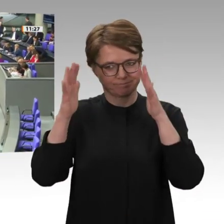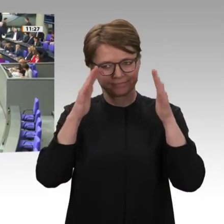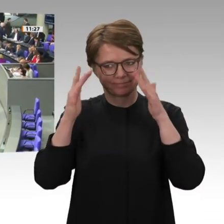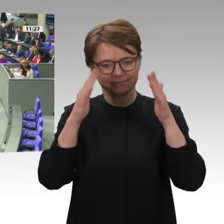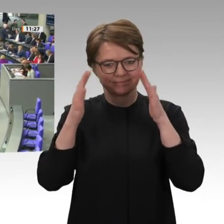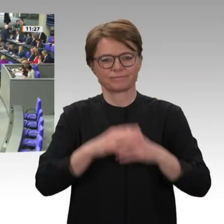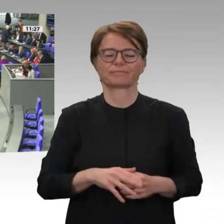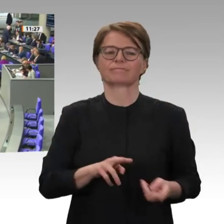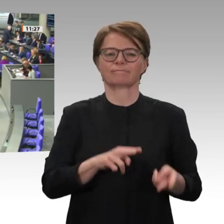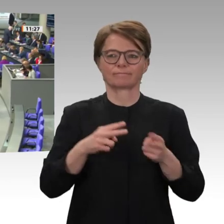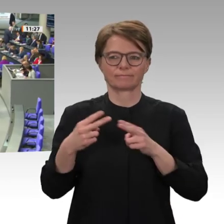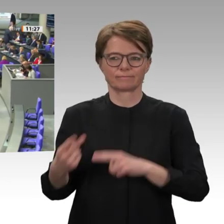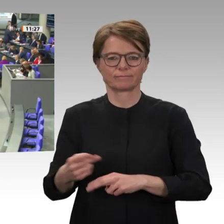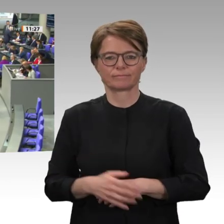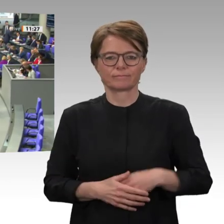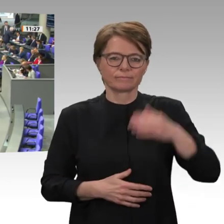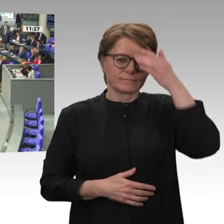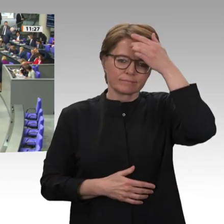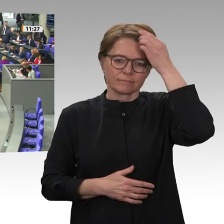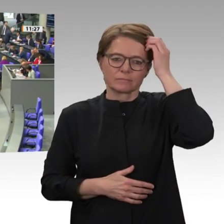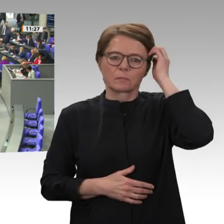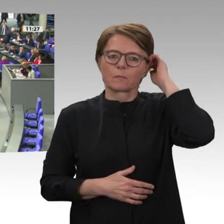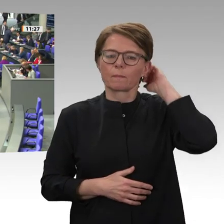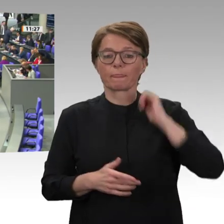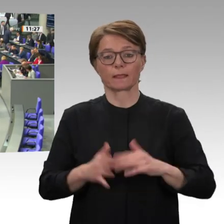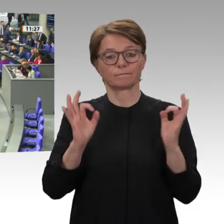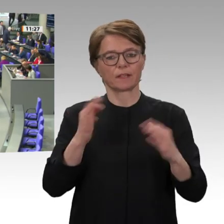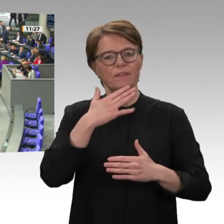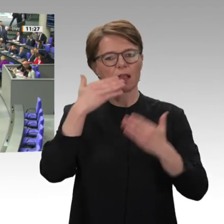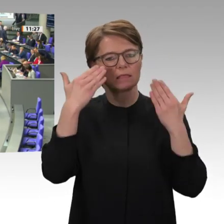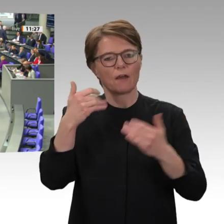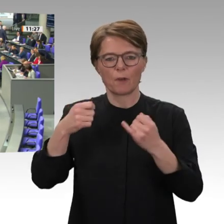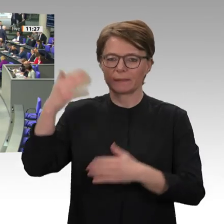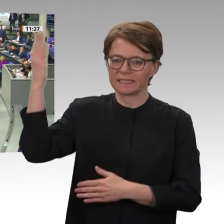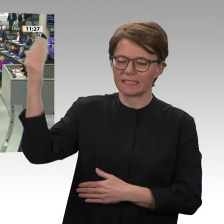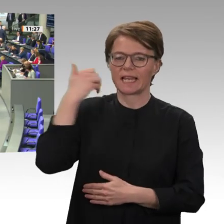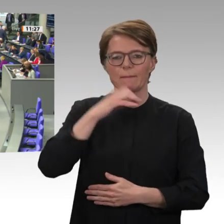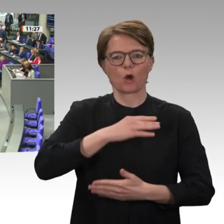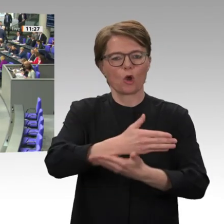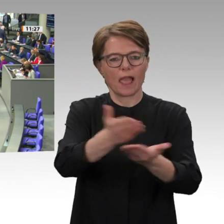Freiheit, Frieden und Gerechtigkeit das war der Slogan, der allgegenwärtig war,